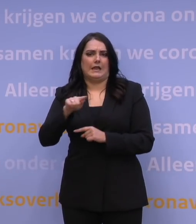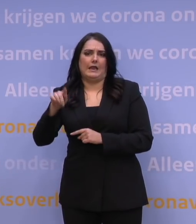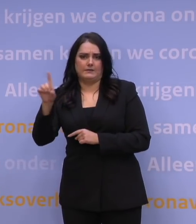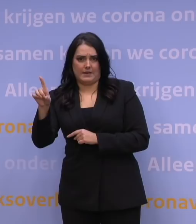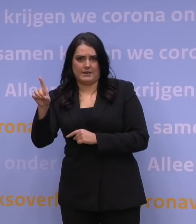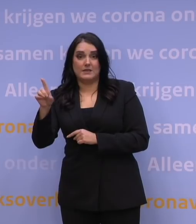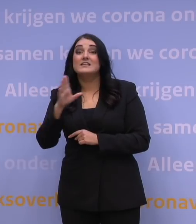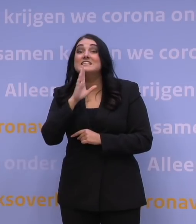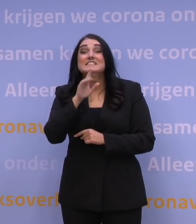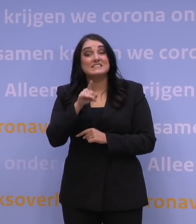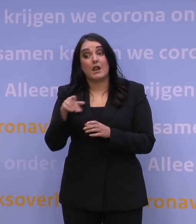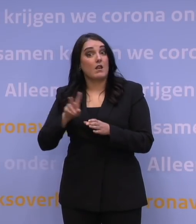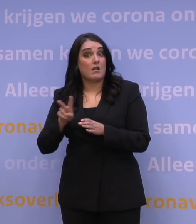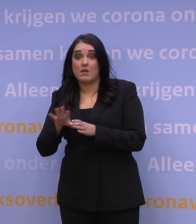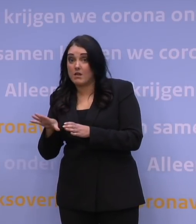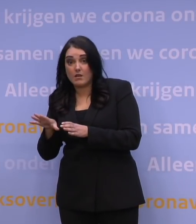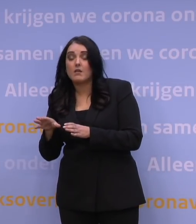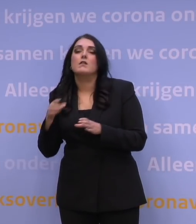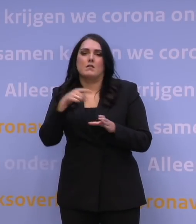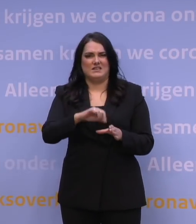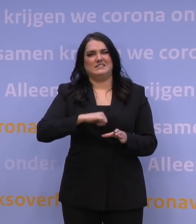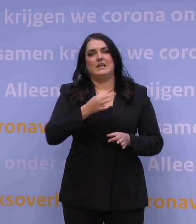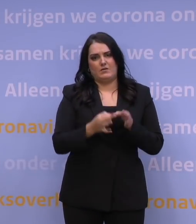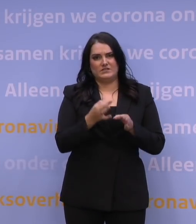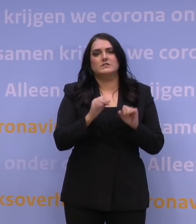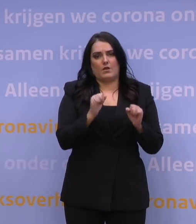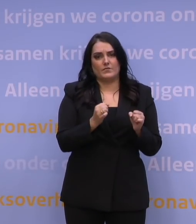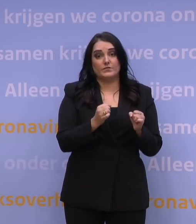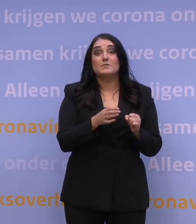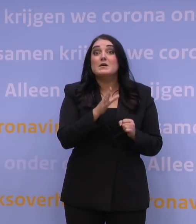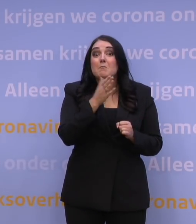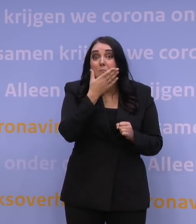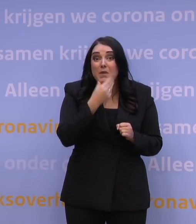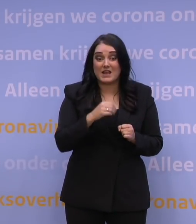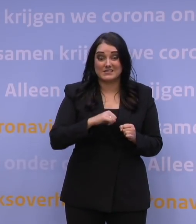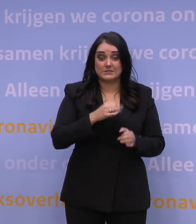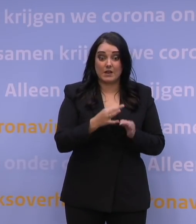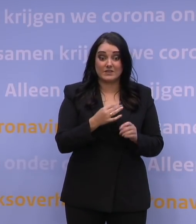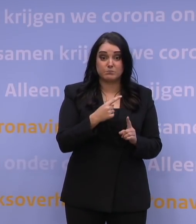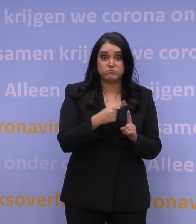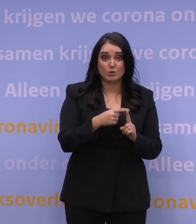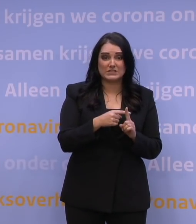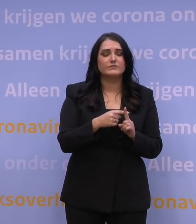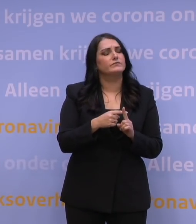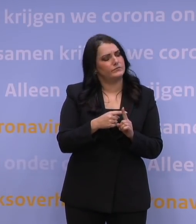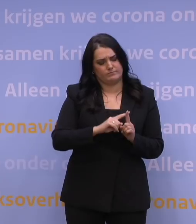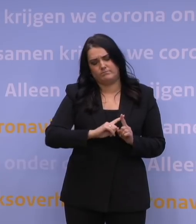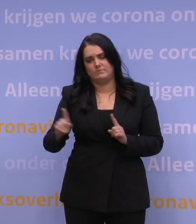En valt u niet onder die groepen? Dan kunt u ook een zelftest doen, maar is die zelftest positief, ga dan altijd naar de GGD.